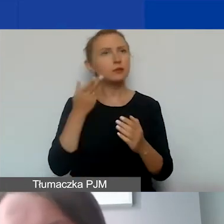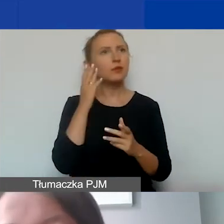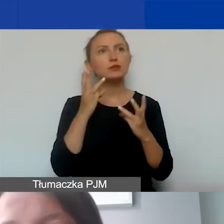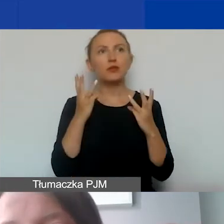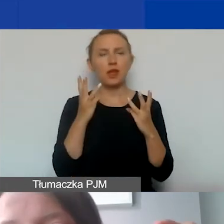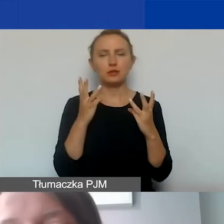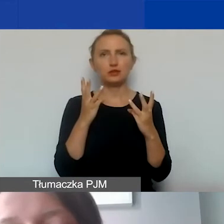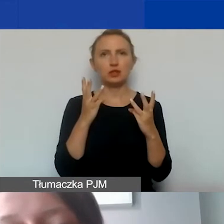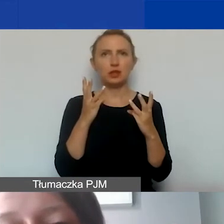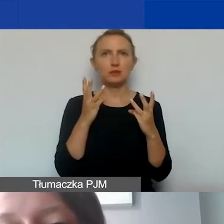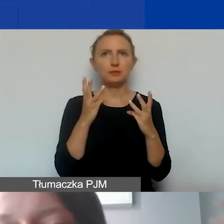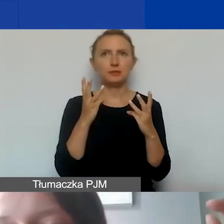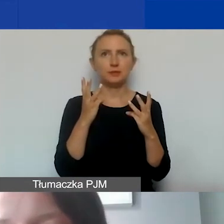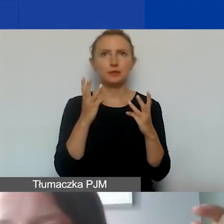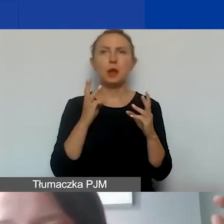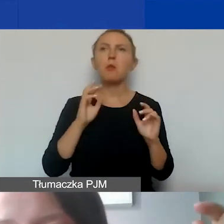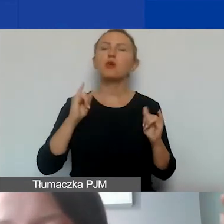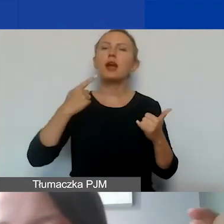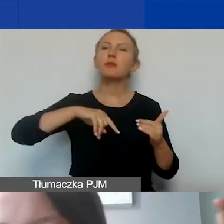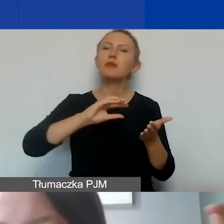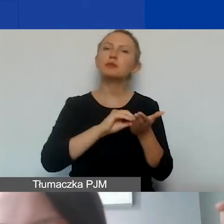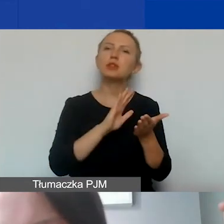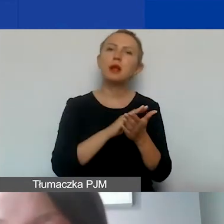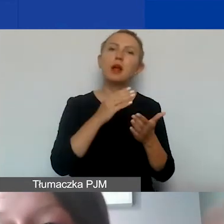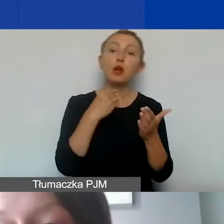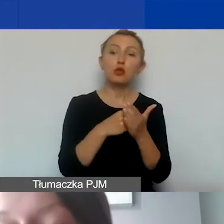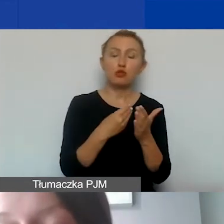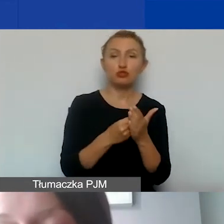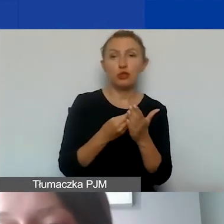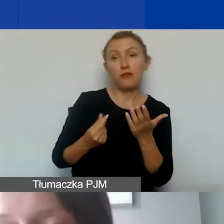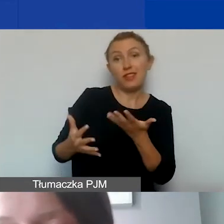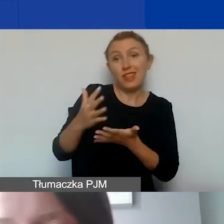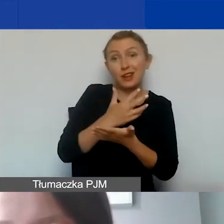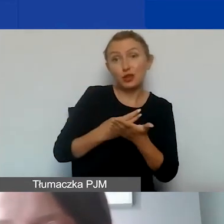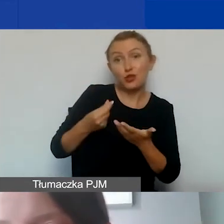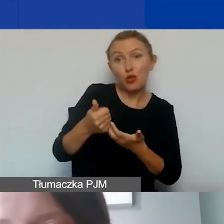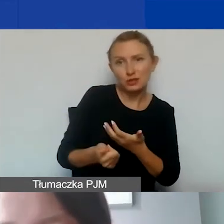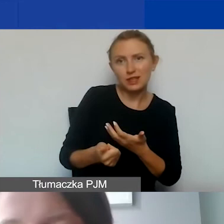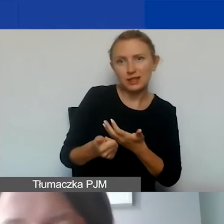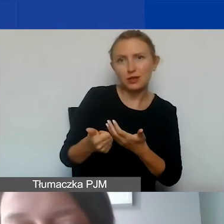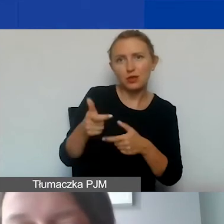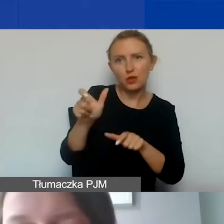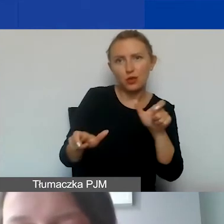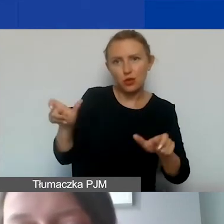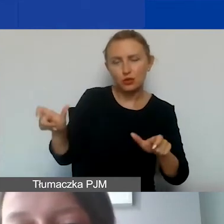ponieważ od tego, jak zdefiniujemy koszty wynagrodzeń personelu, będą zależały koszty pośrednie, o czym zaraz opowiem.